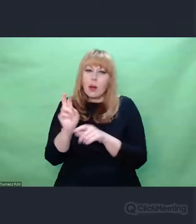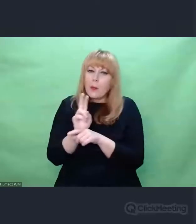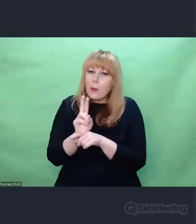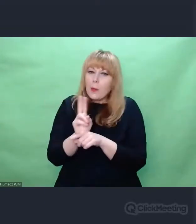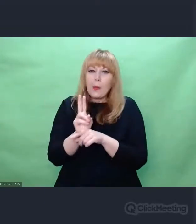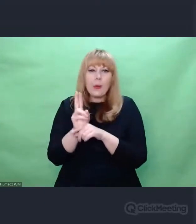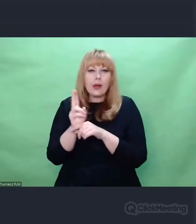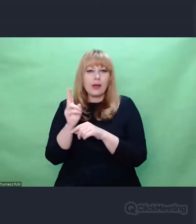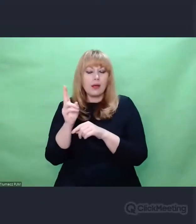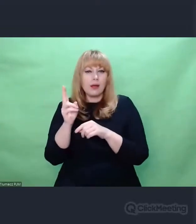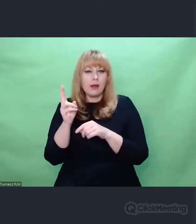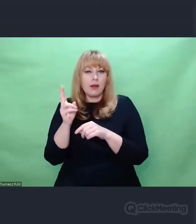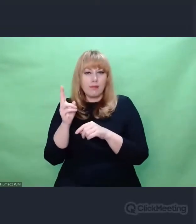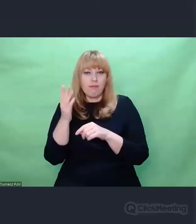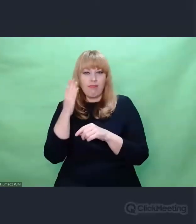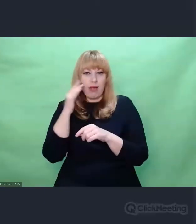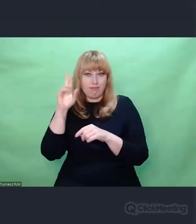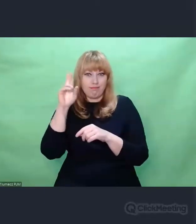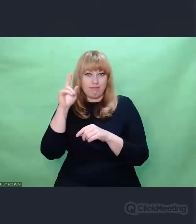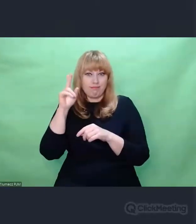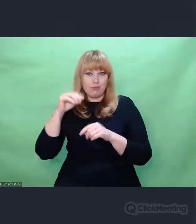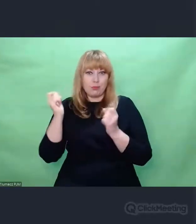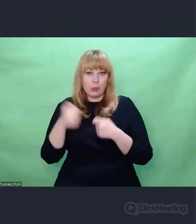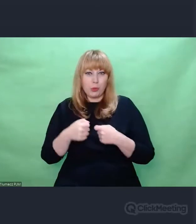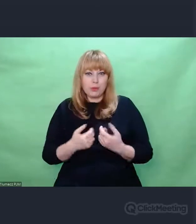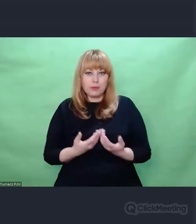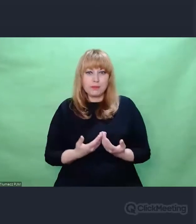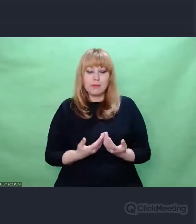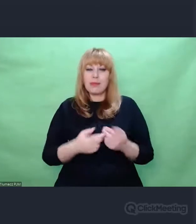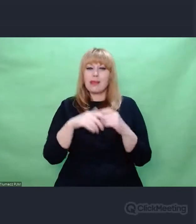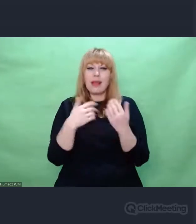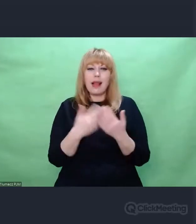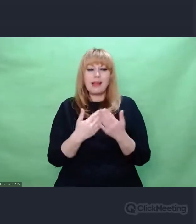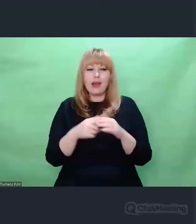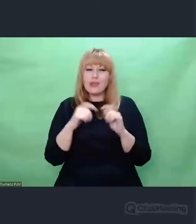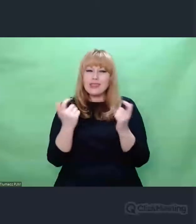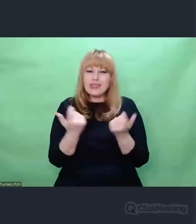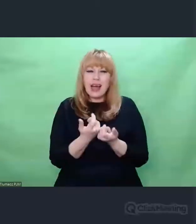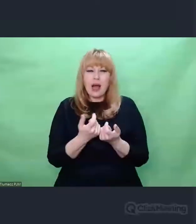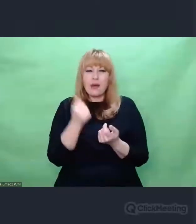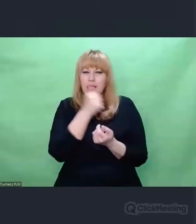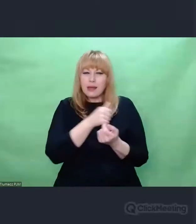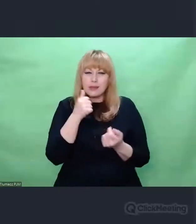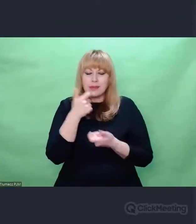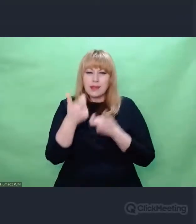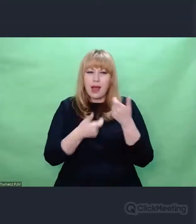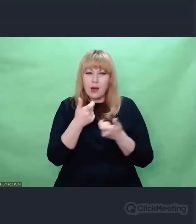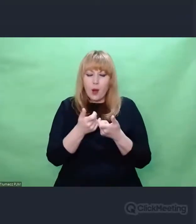I teraz cały proces szyfrowania i deszyfrażu, który odbywał się w przestrzeni eteru,